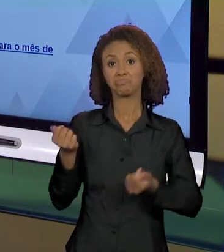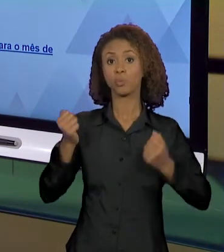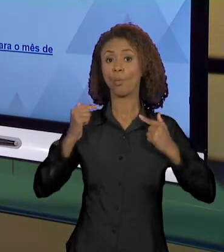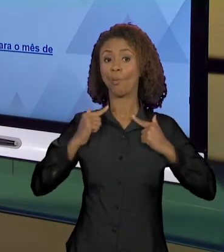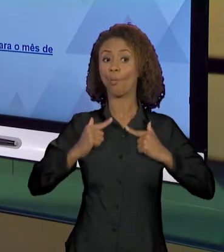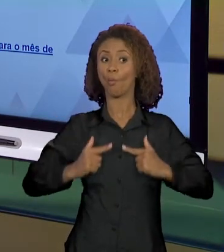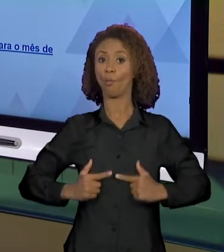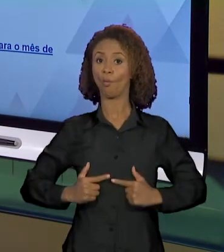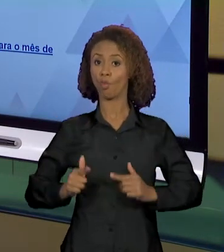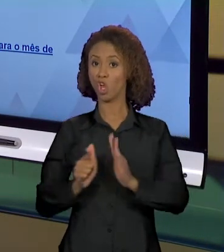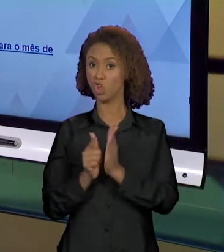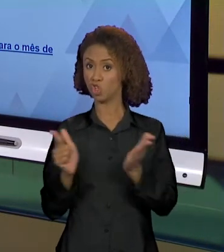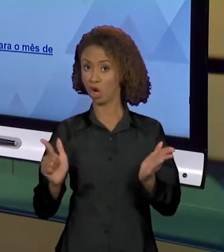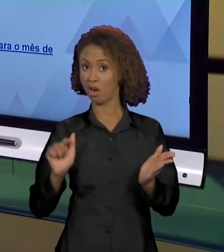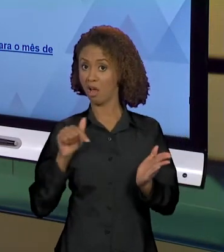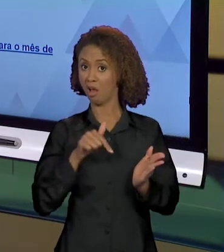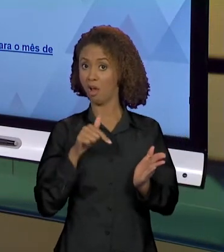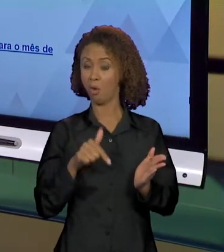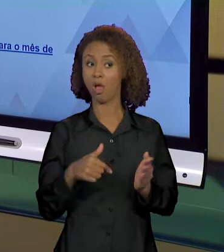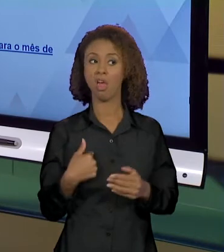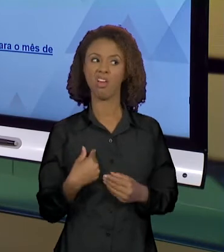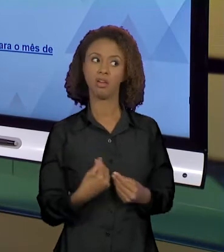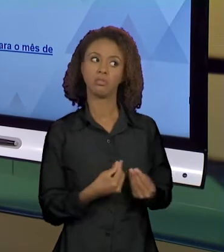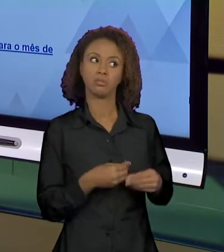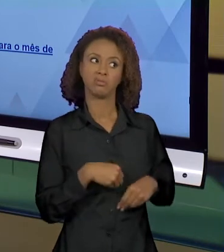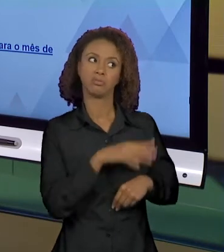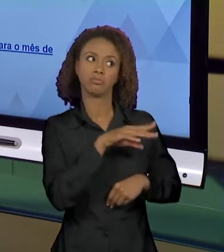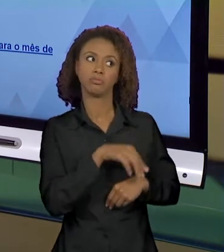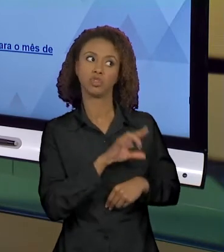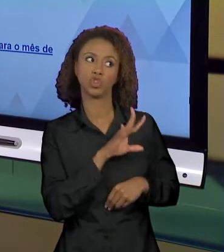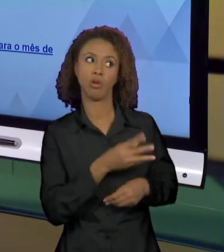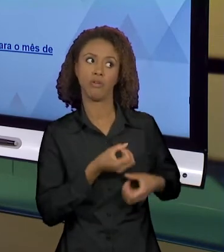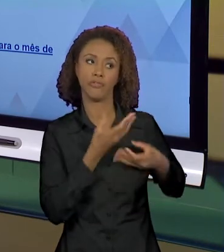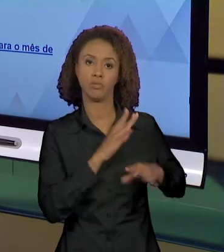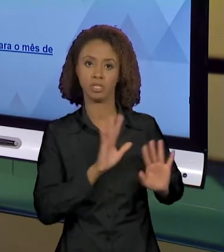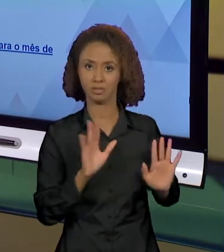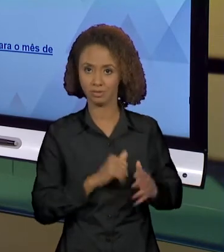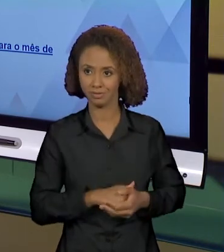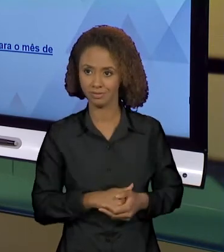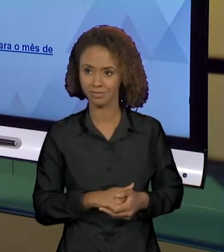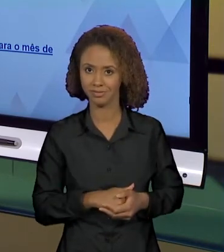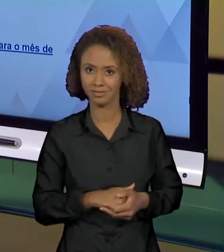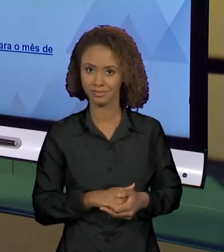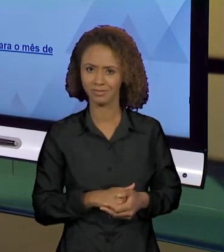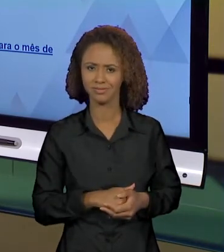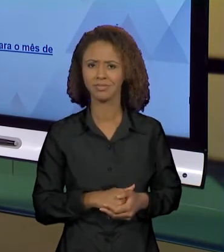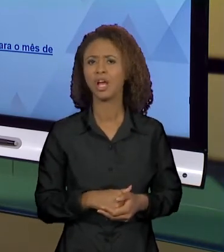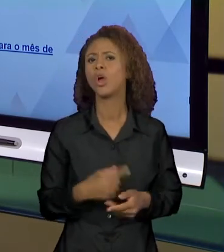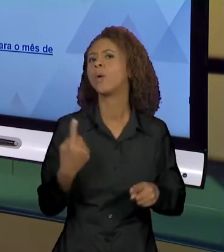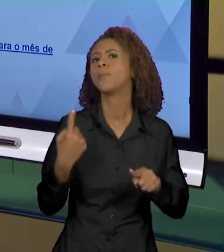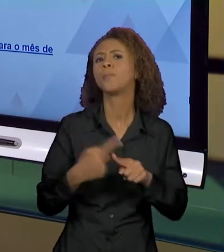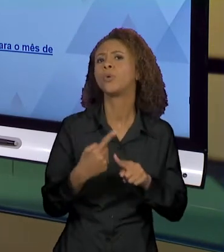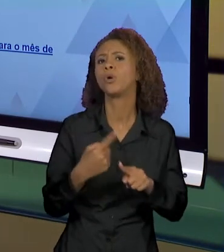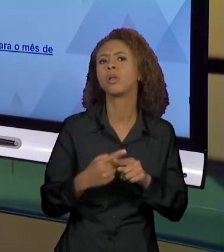VOU DAR PRO MEU LEITOR UMA INFORMAÇÃO. QUAIS FORAM AS CAUSAS DA AMAZÔNIA ESTÁ EM CHAMAS E